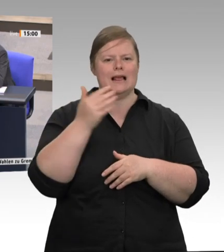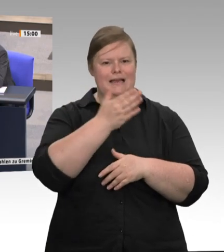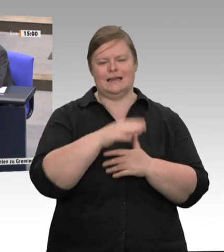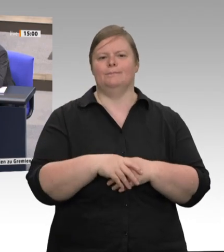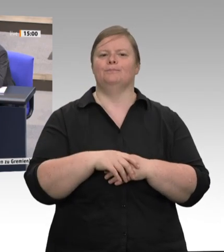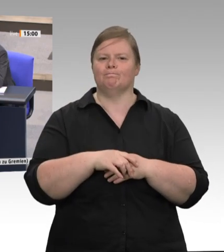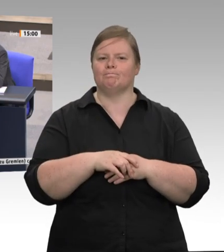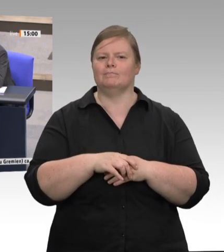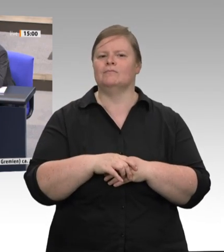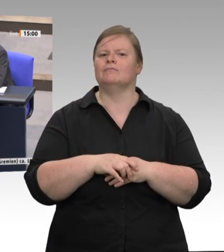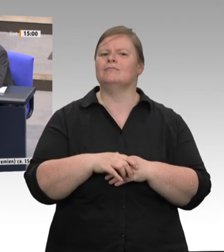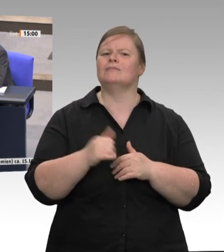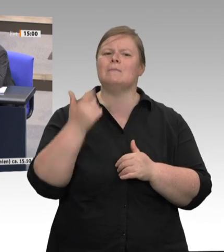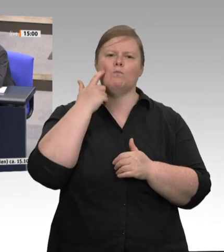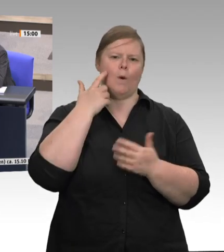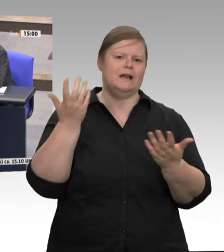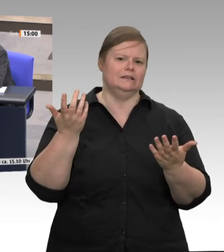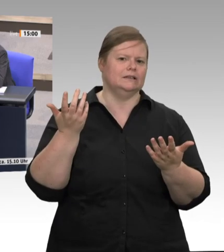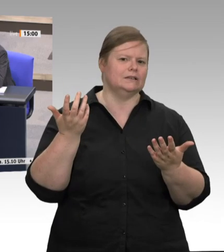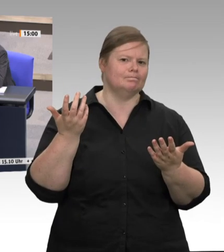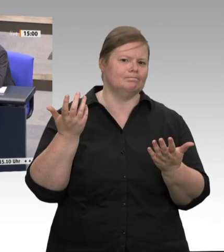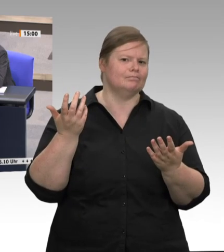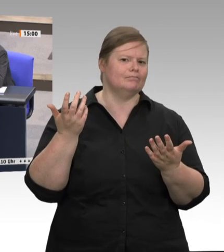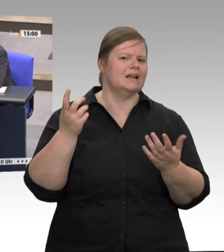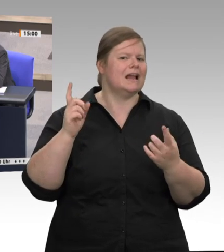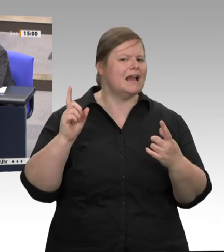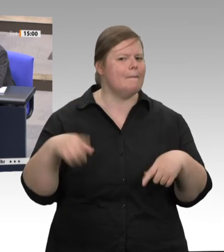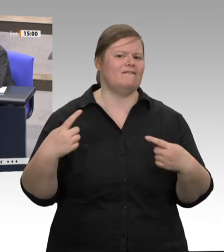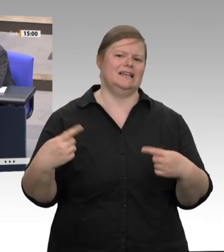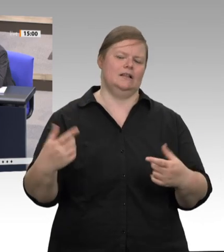und dass es um diese Strukturen geht, die es in den Betrieben schon lange gibt und die